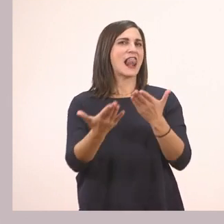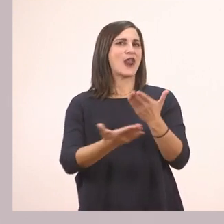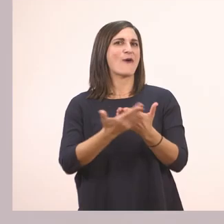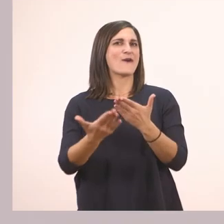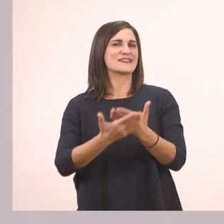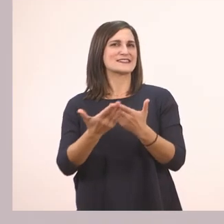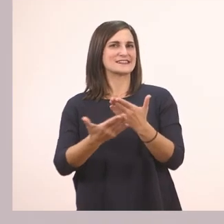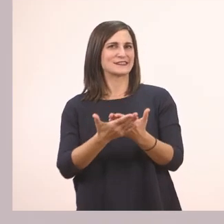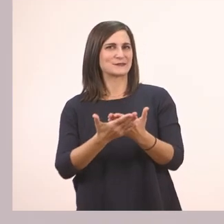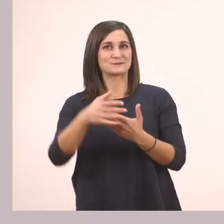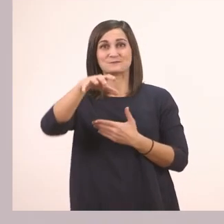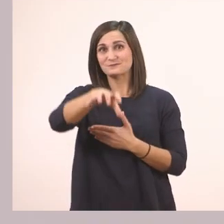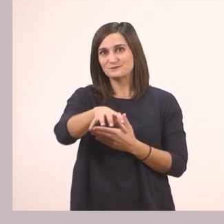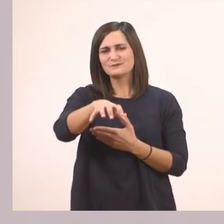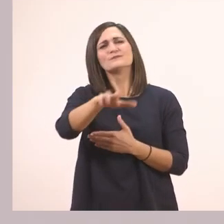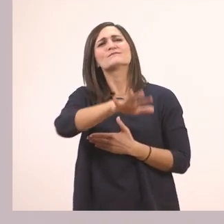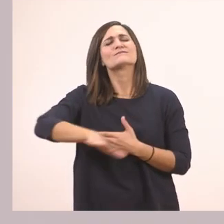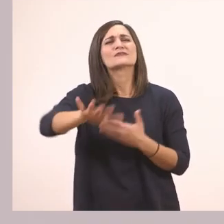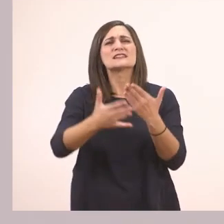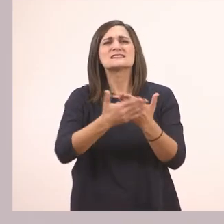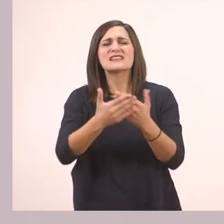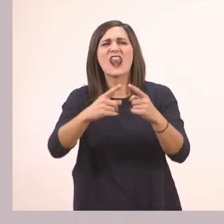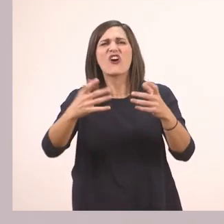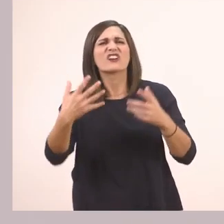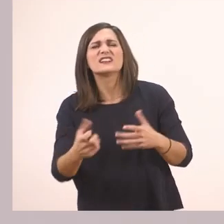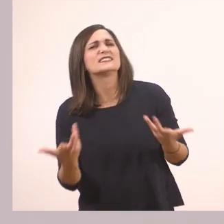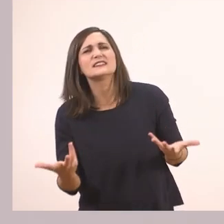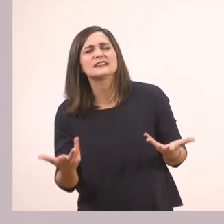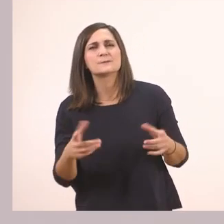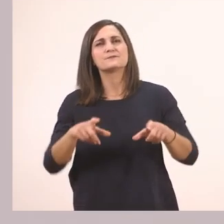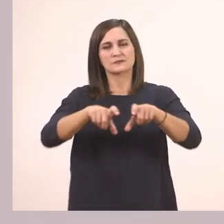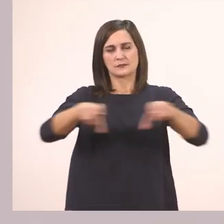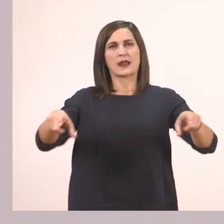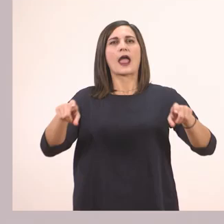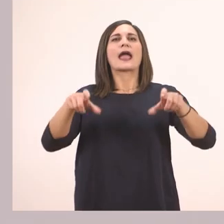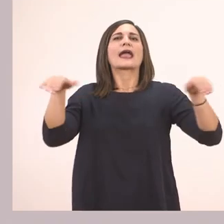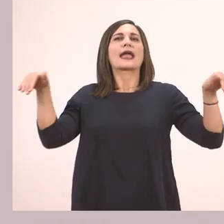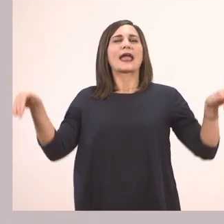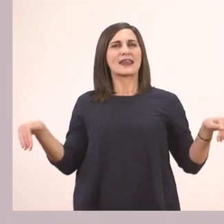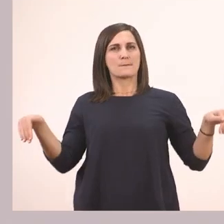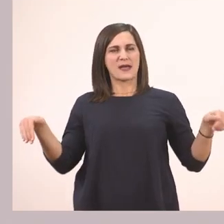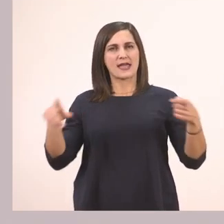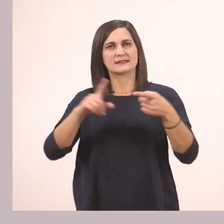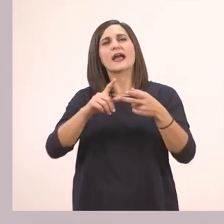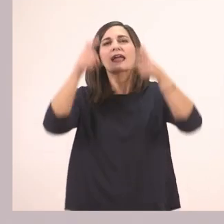Πολύ ωραία! Και τι υπάρχει στο σαλόνι; Υπάρχει ένας καναπές, ένα ψάθινο καπέλο,